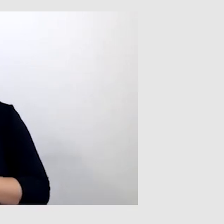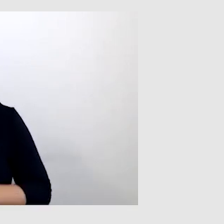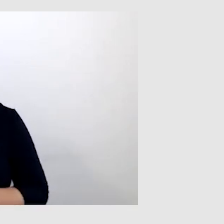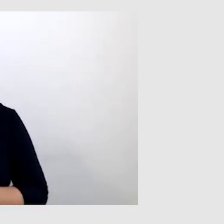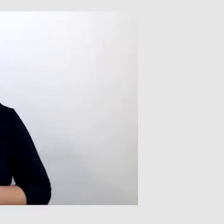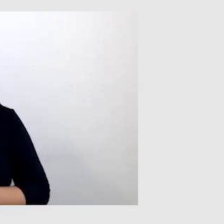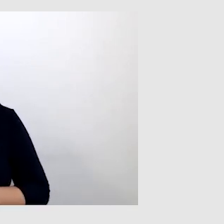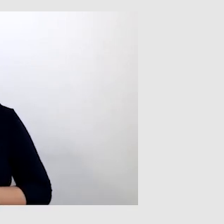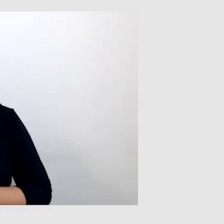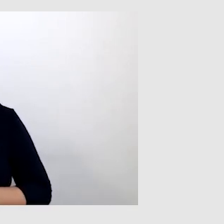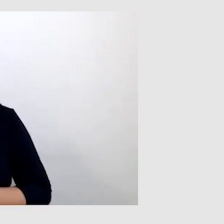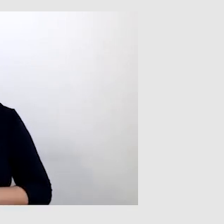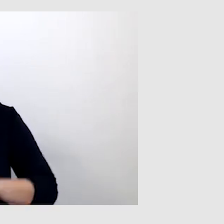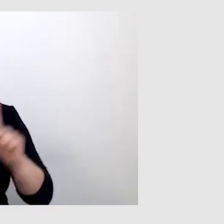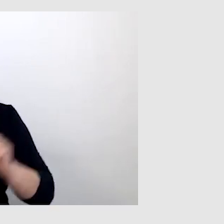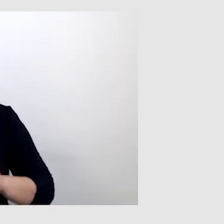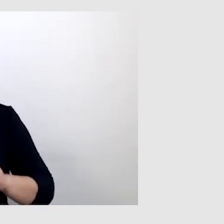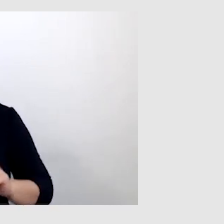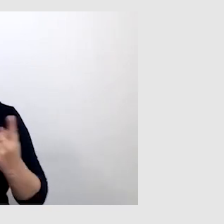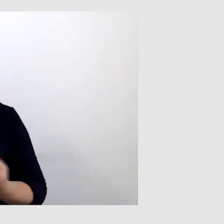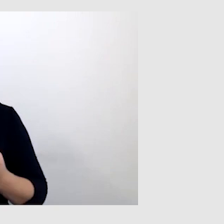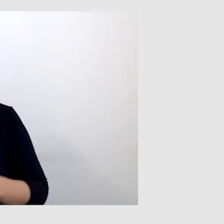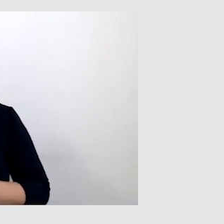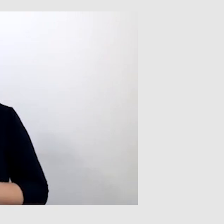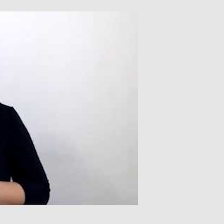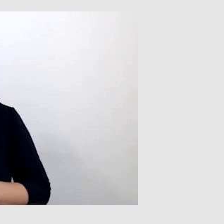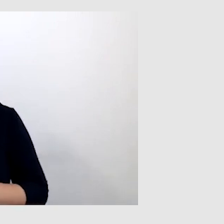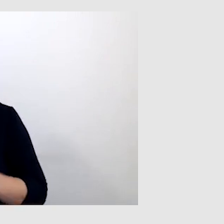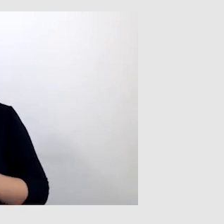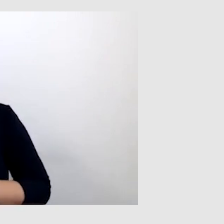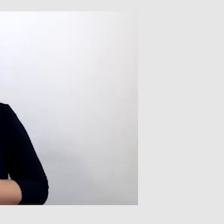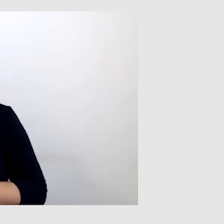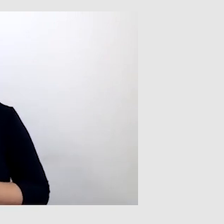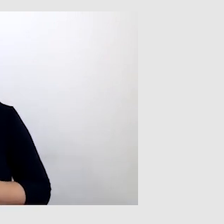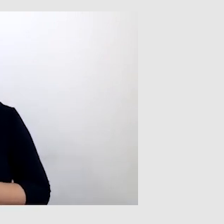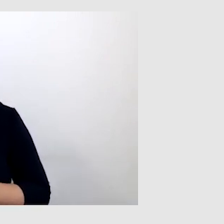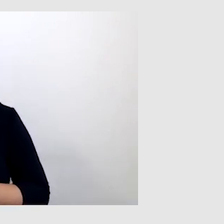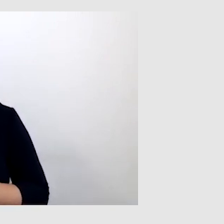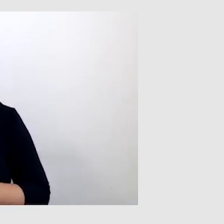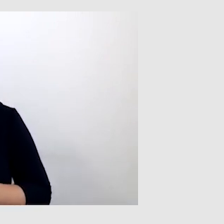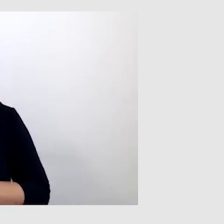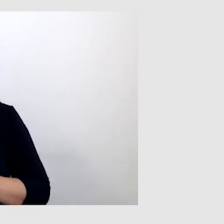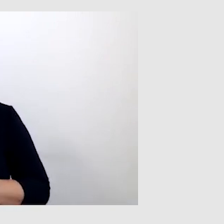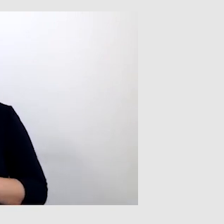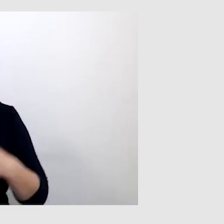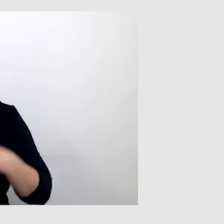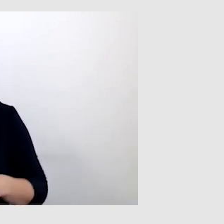Były takie sytuacje, że trzeba było gdzieś zadzwonić, to pytali, czy ta osoba jest przy telefonie.